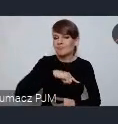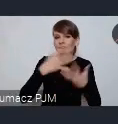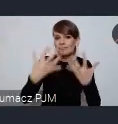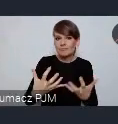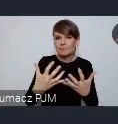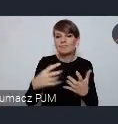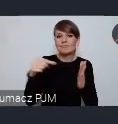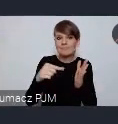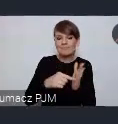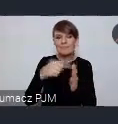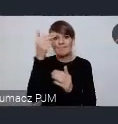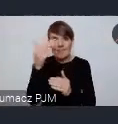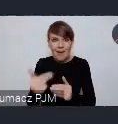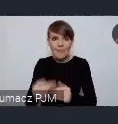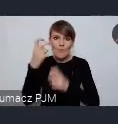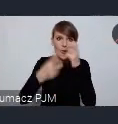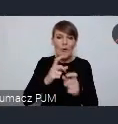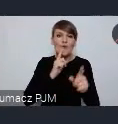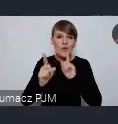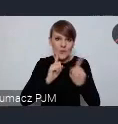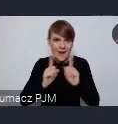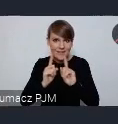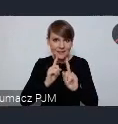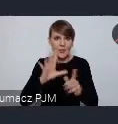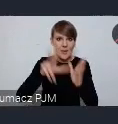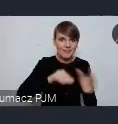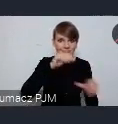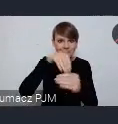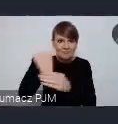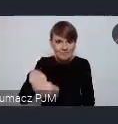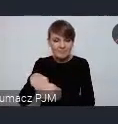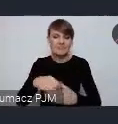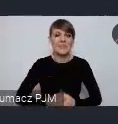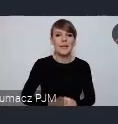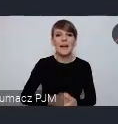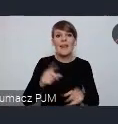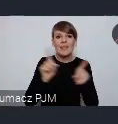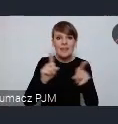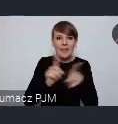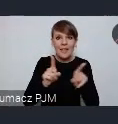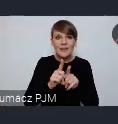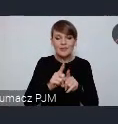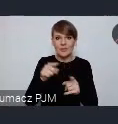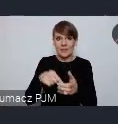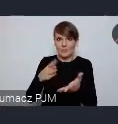rozmawiać w naszych miastach, z udziałem naszych miast, i chcemy również poprzez te seminaria przygotować